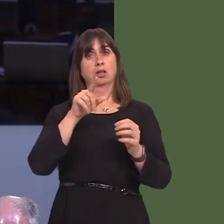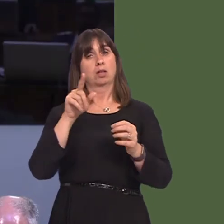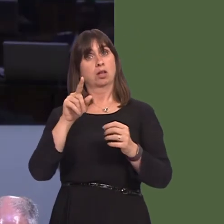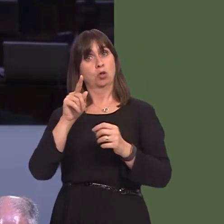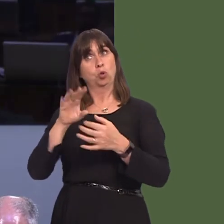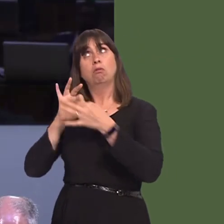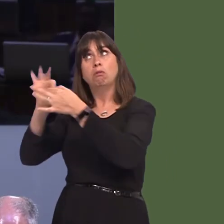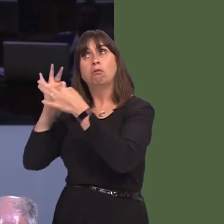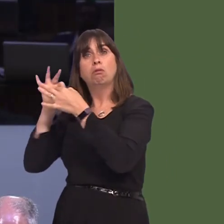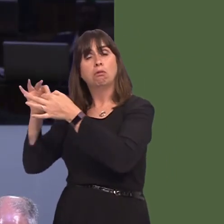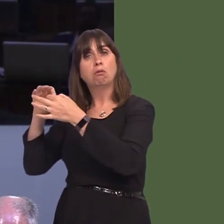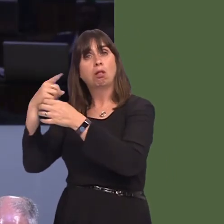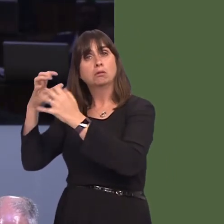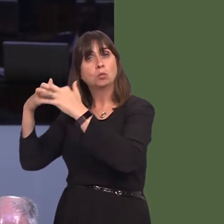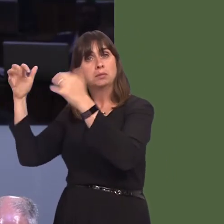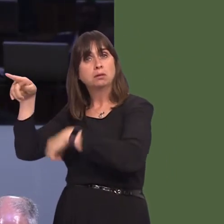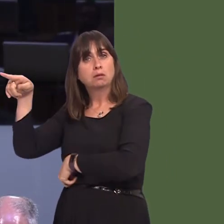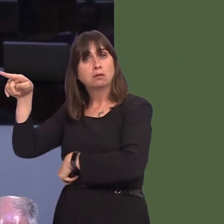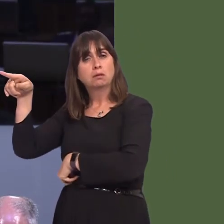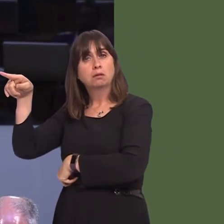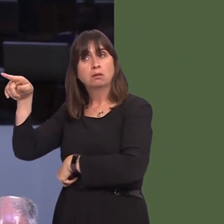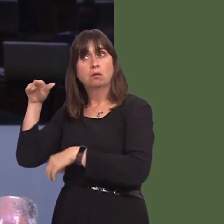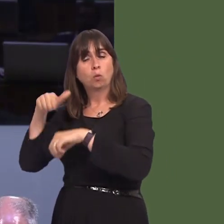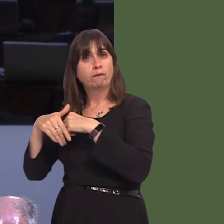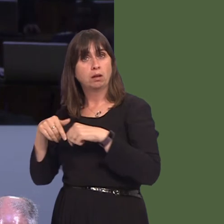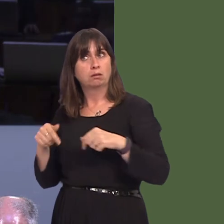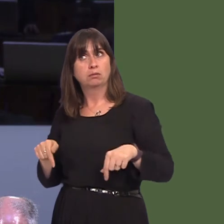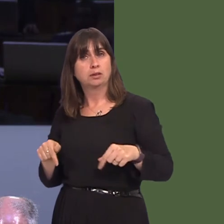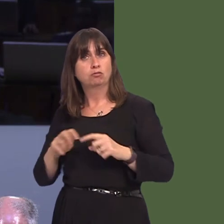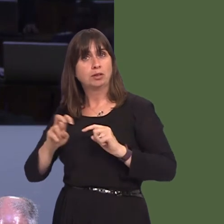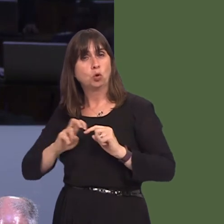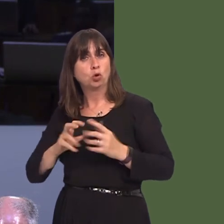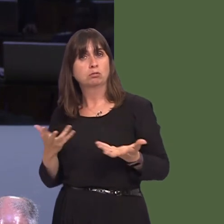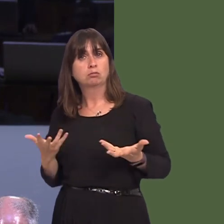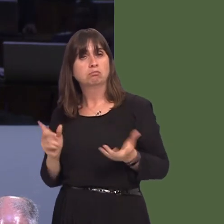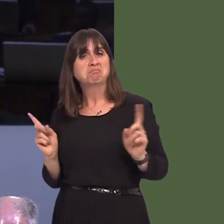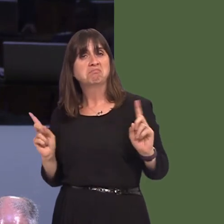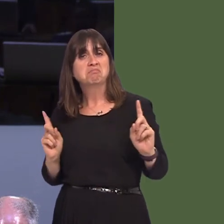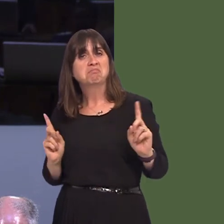with regard to these routes? Clearly, as you just pointed out, this is a matter that stretches